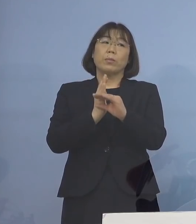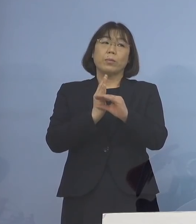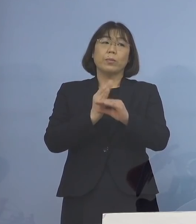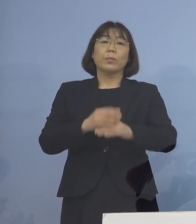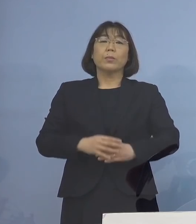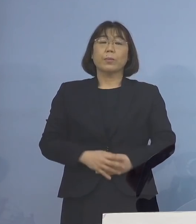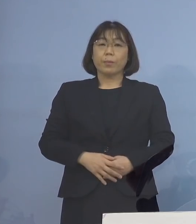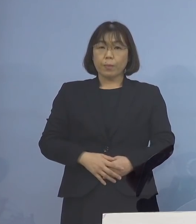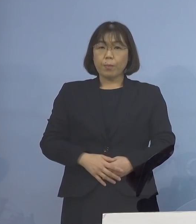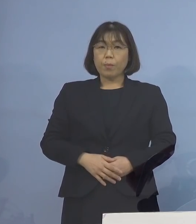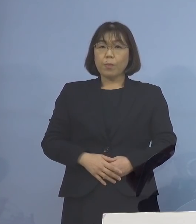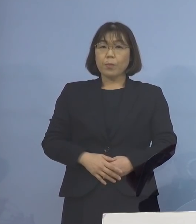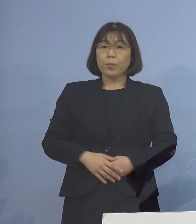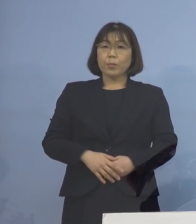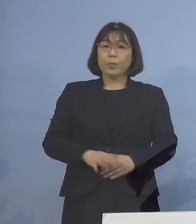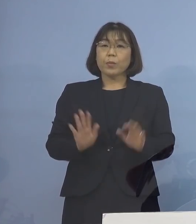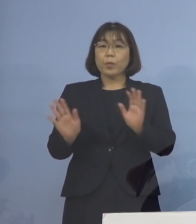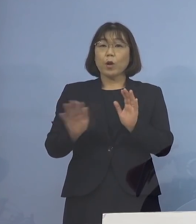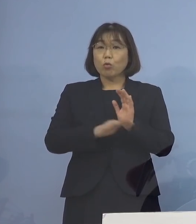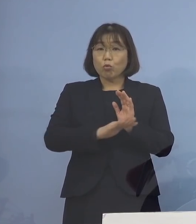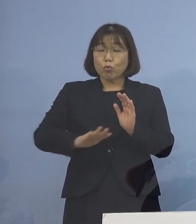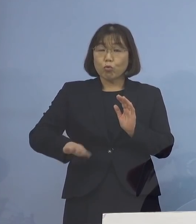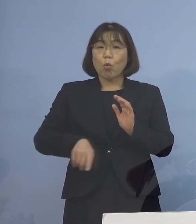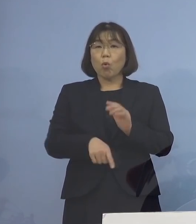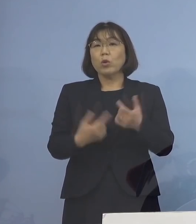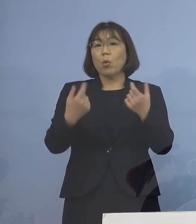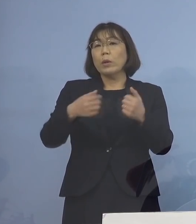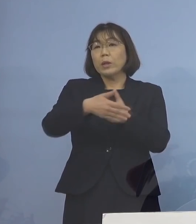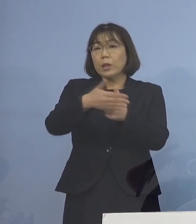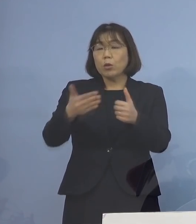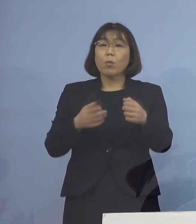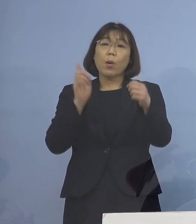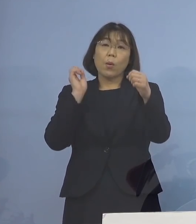そこで乳幼児の皆さん方を しっかりと守るためにも